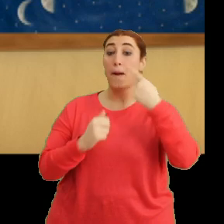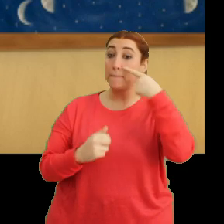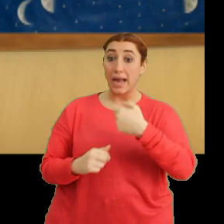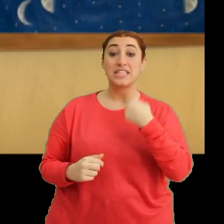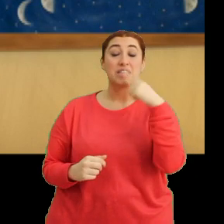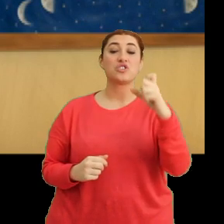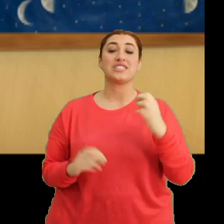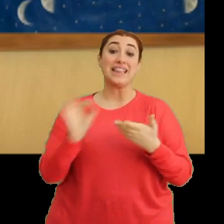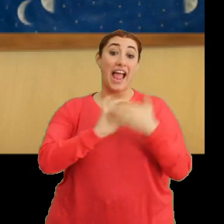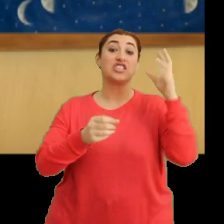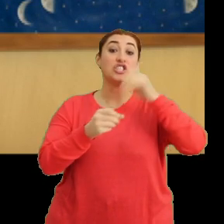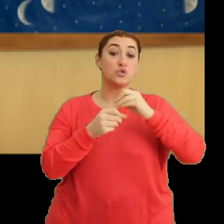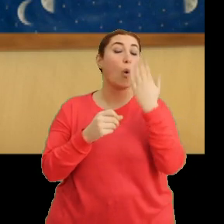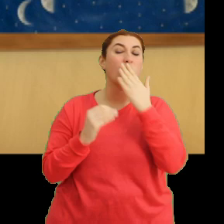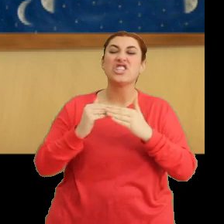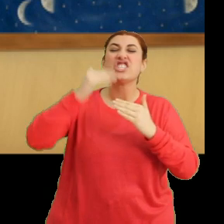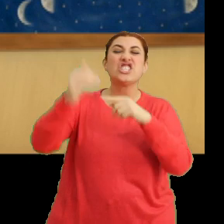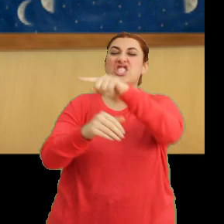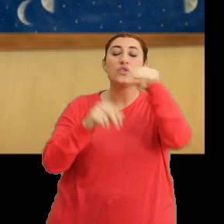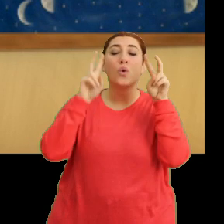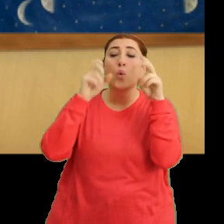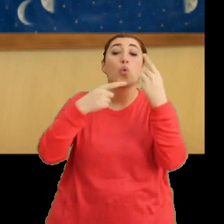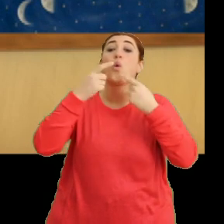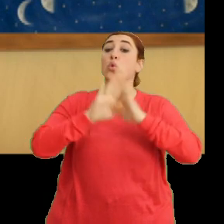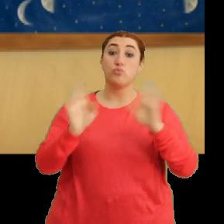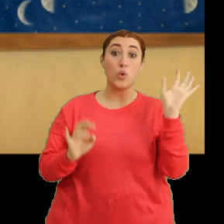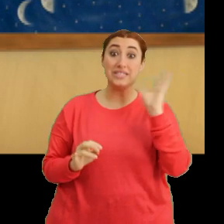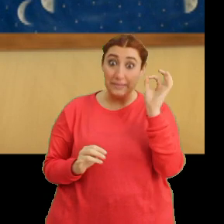Ders sırasında okul dışındaki olayları konuşmuyoruz değil mi Cicikiciğim?